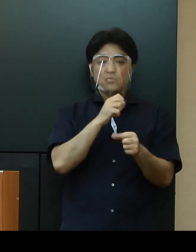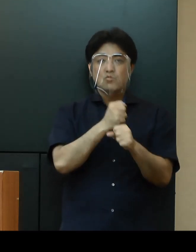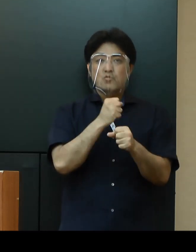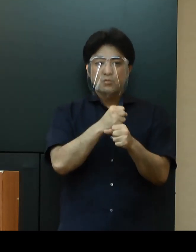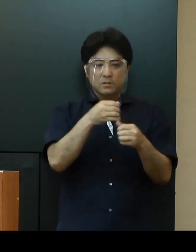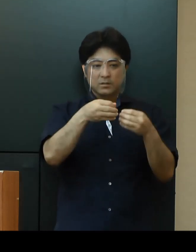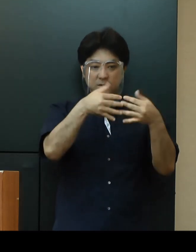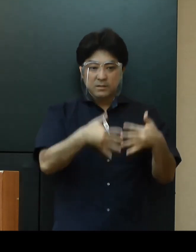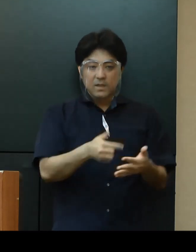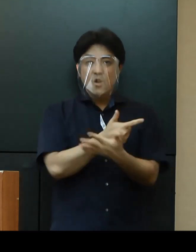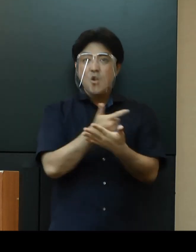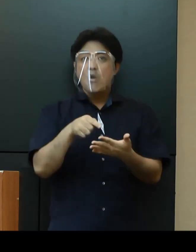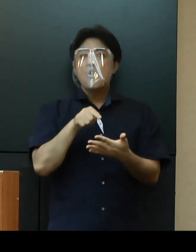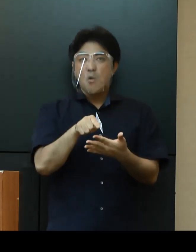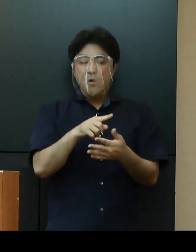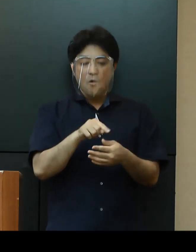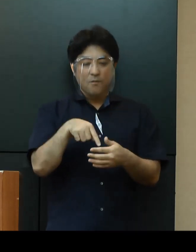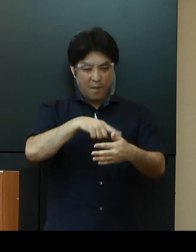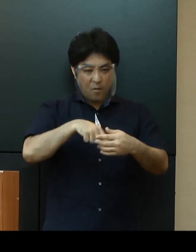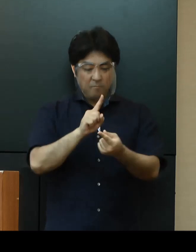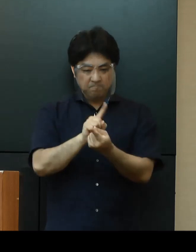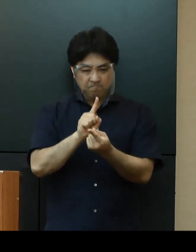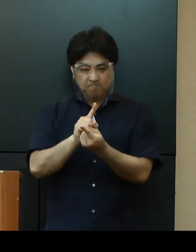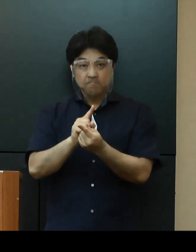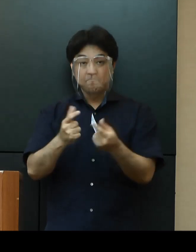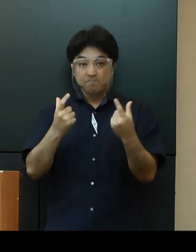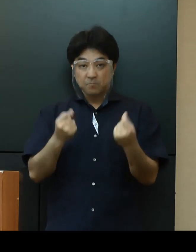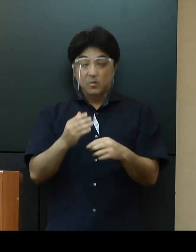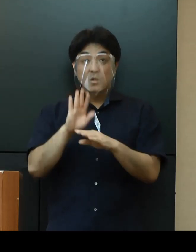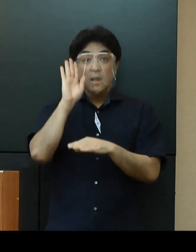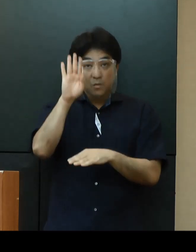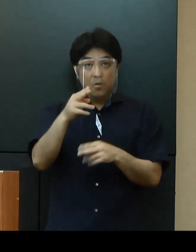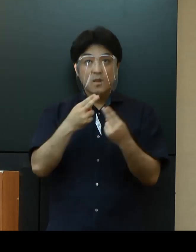感染予防策を徹底した上でイベント等を実施するよう求めてまいります